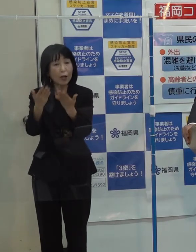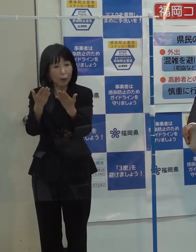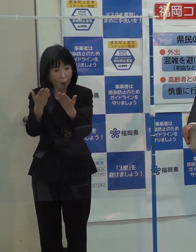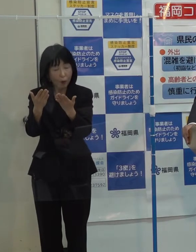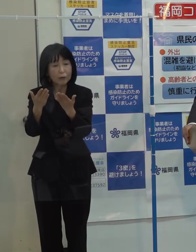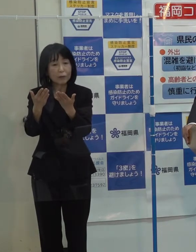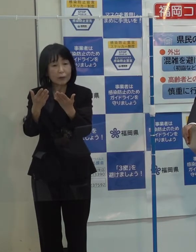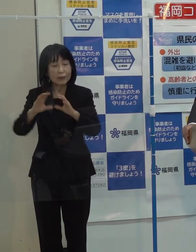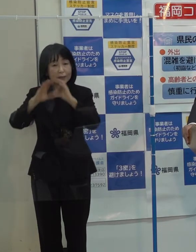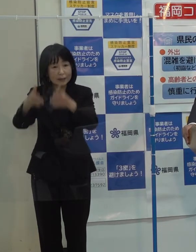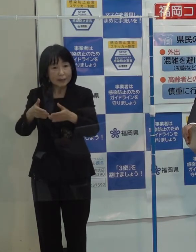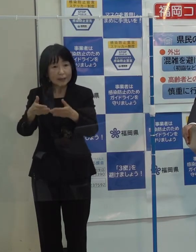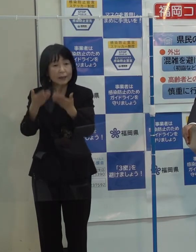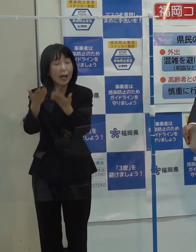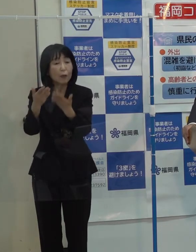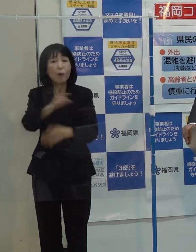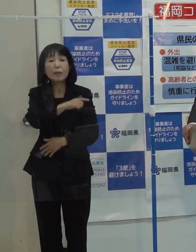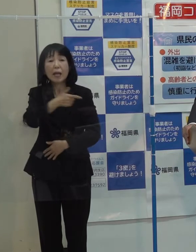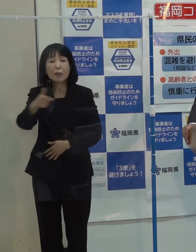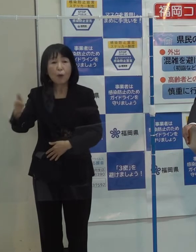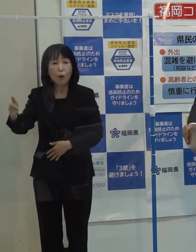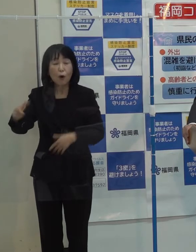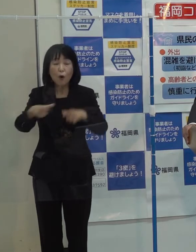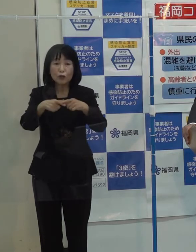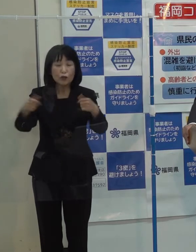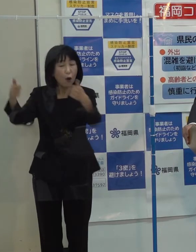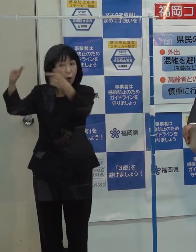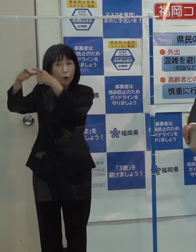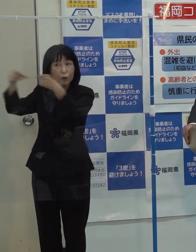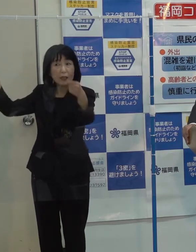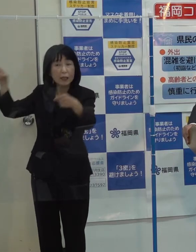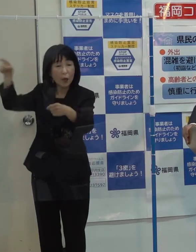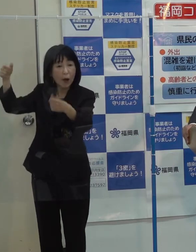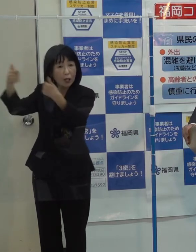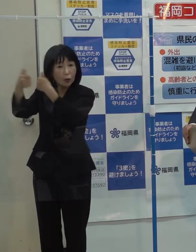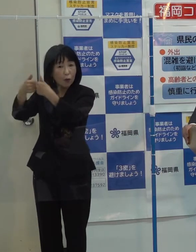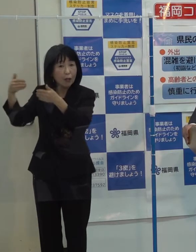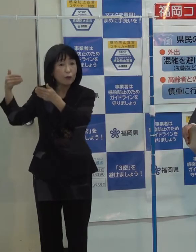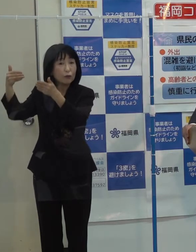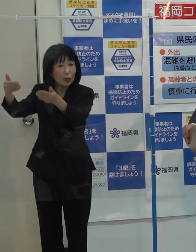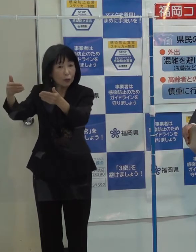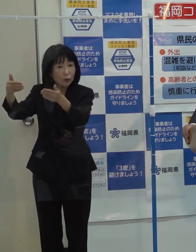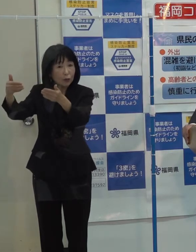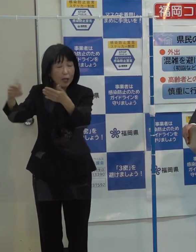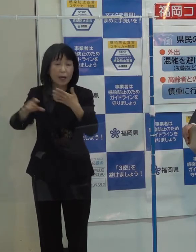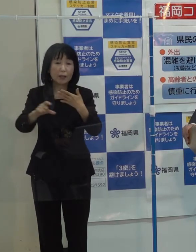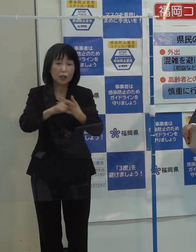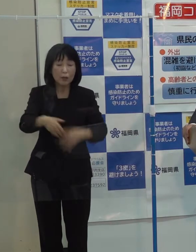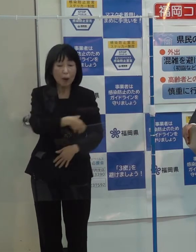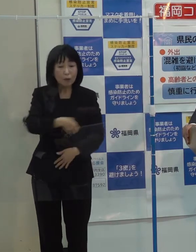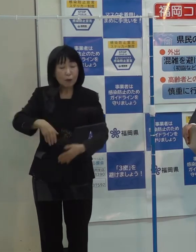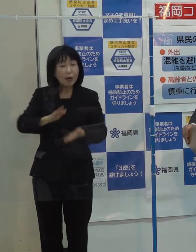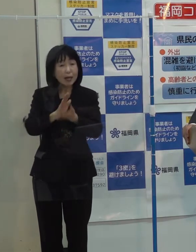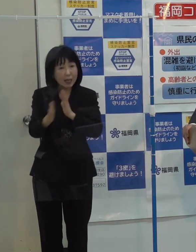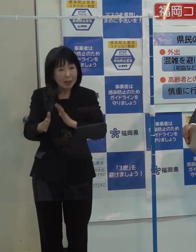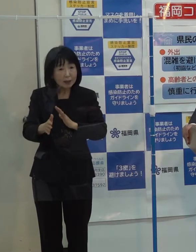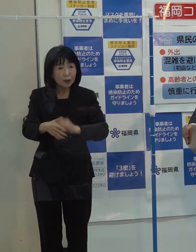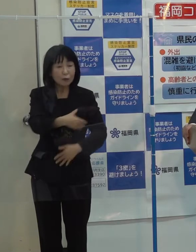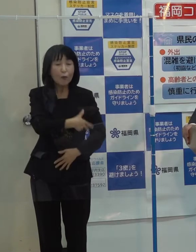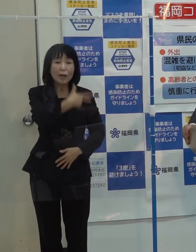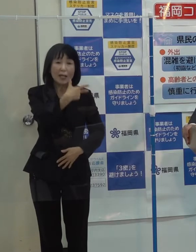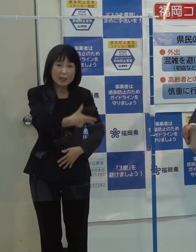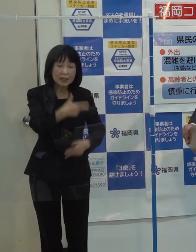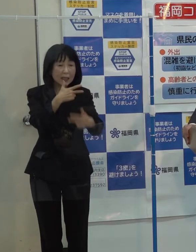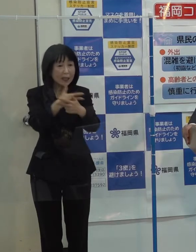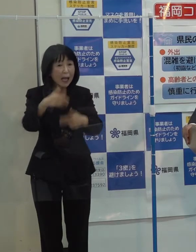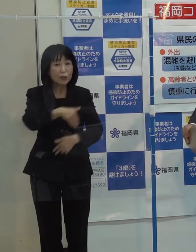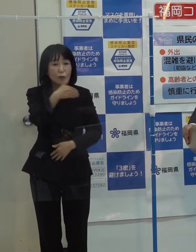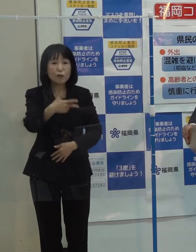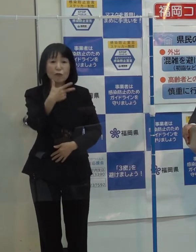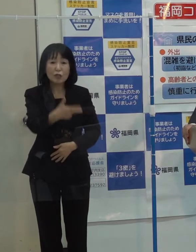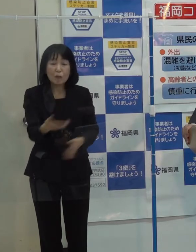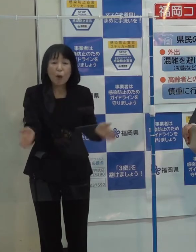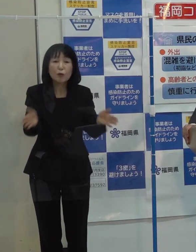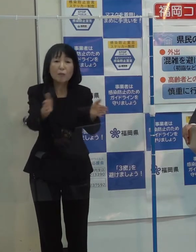あるいは税制の話とか もう国でも議論は進んでいますが 例えば県として あるいは福岡市 北九州含めて その要望 提言というのは何かありますか